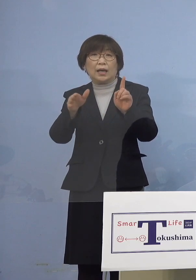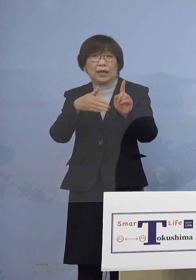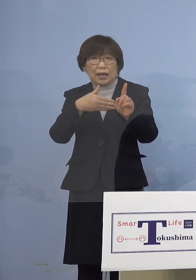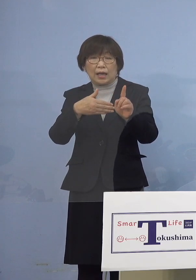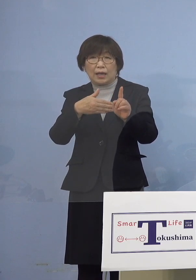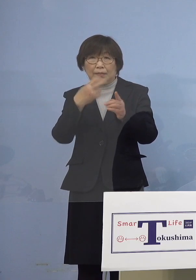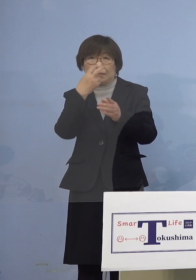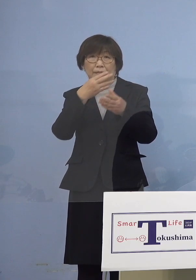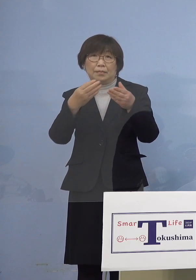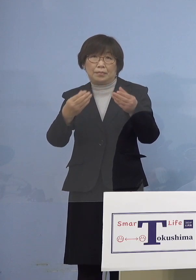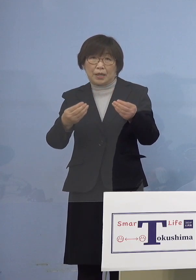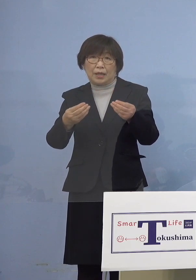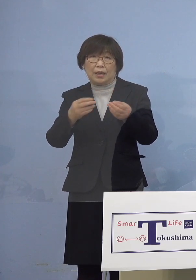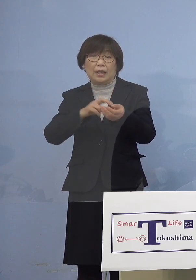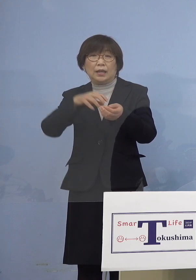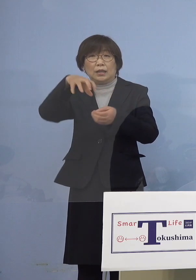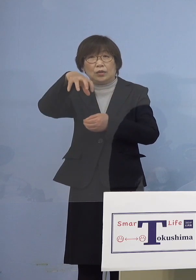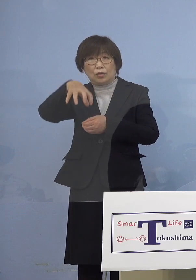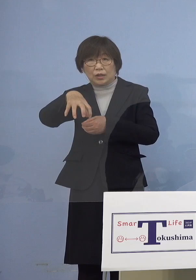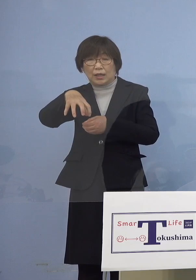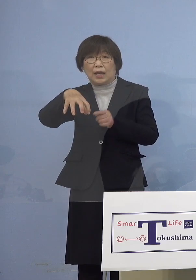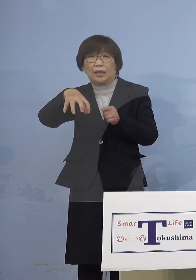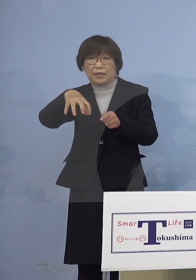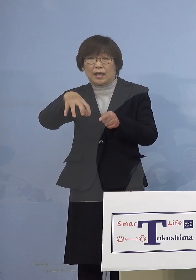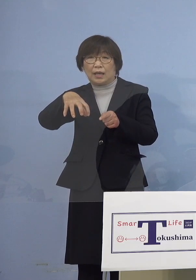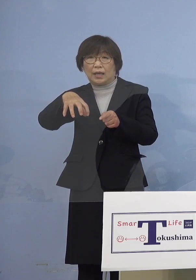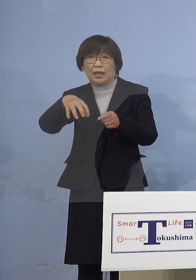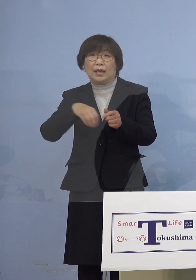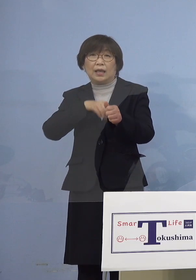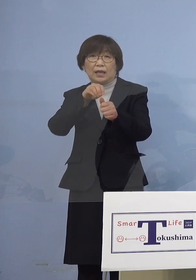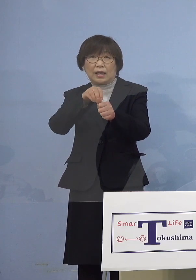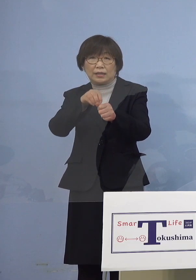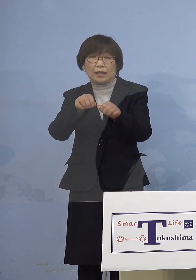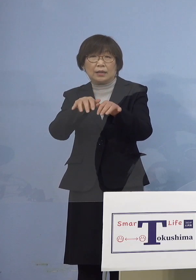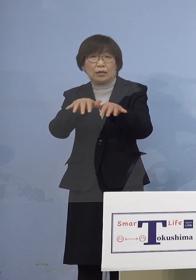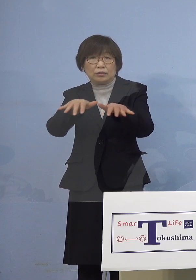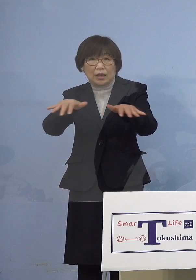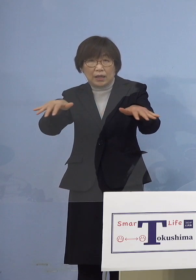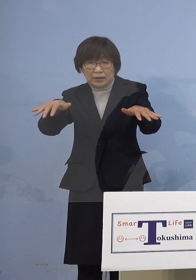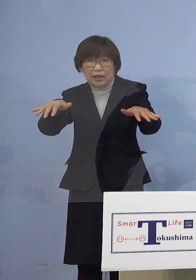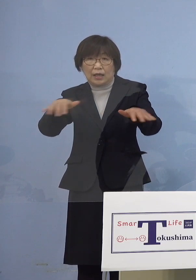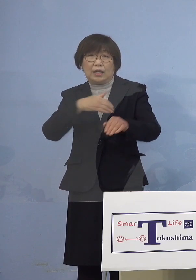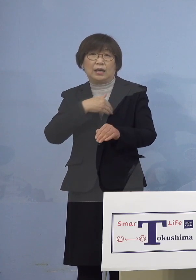この医療機関で感染が拡大した 可能性が高いことが分かりましたので